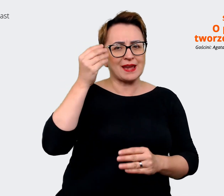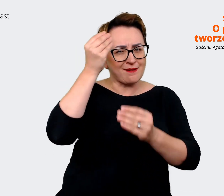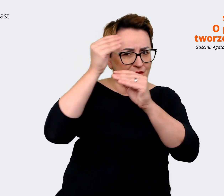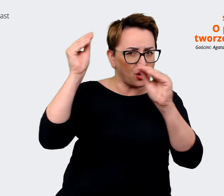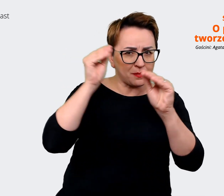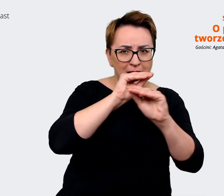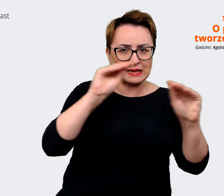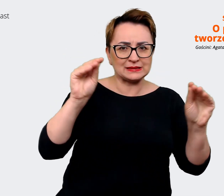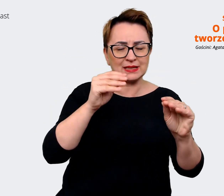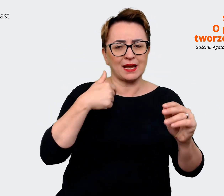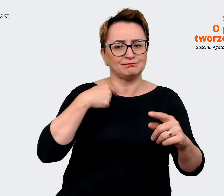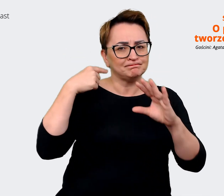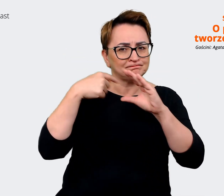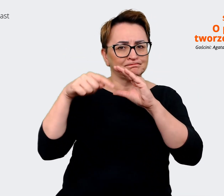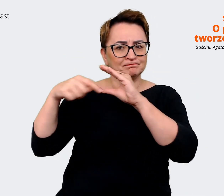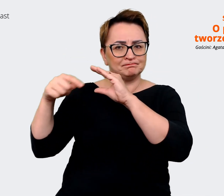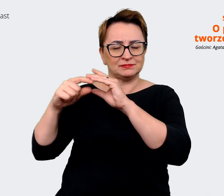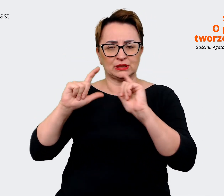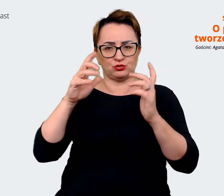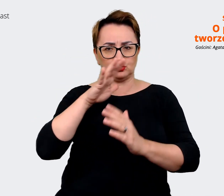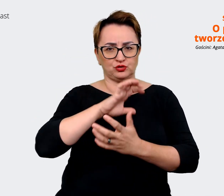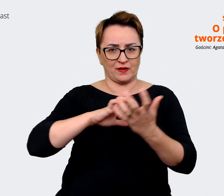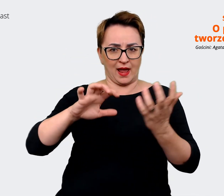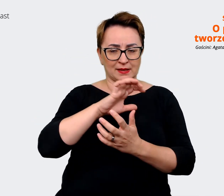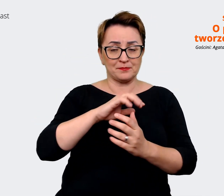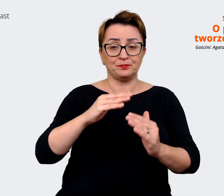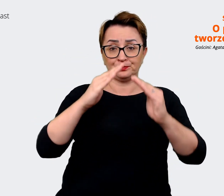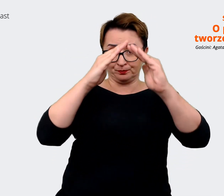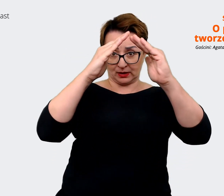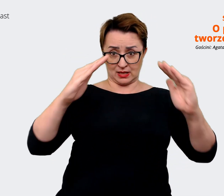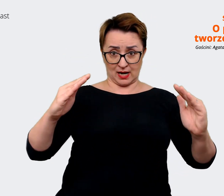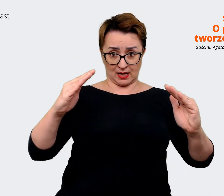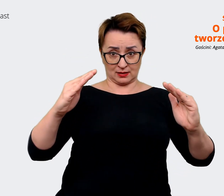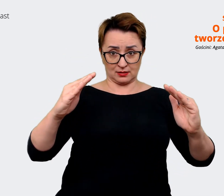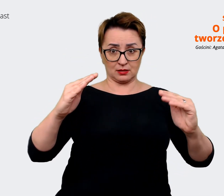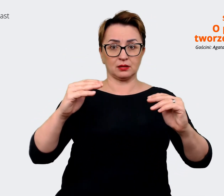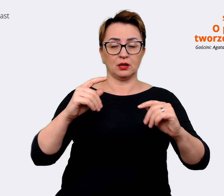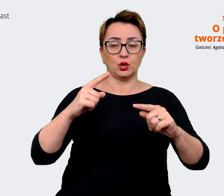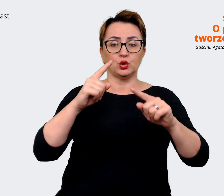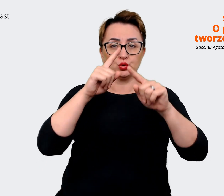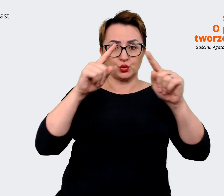często przedstawiana jako taki trójkątny, opiera się na filarach. I to są te główne komunikaty,